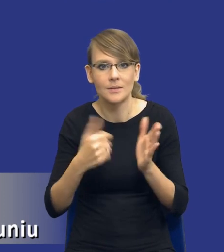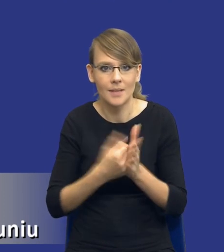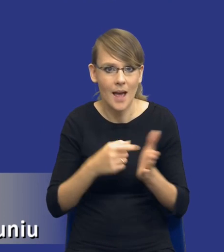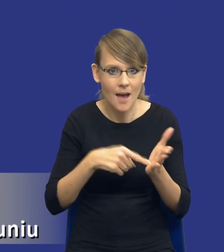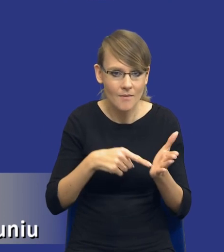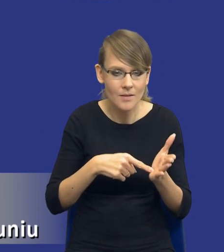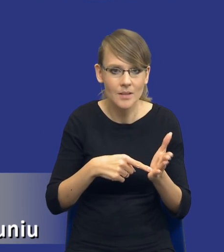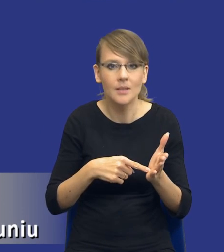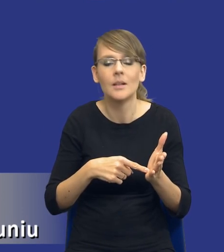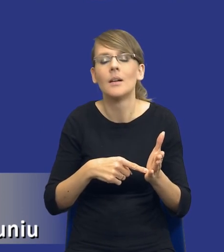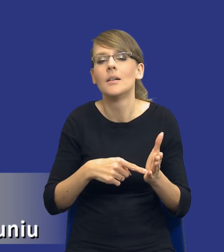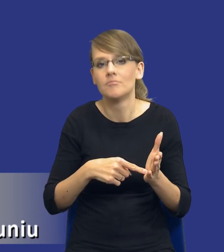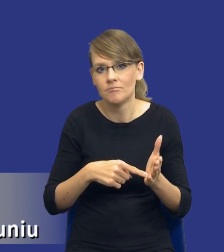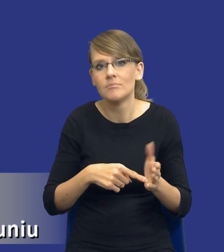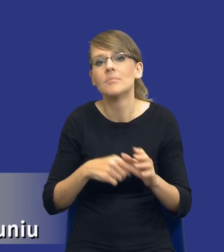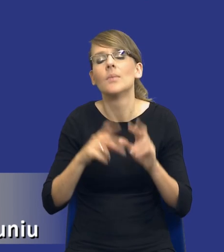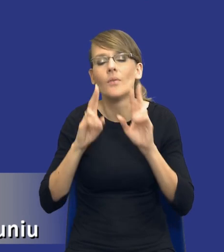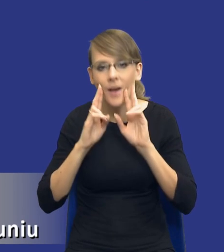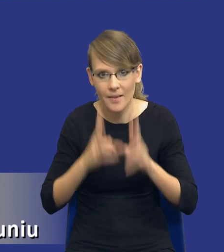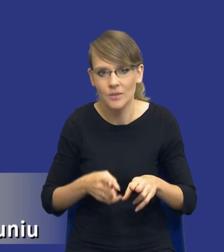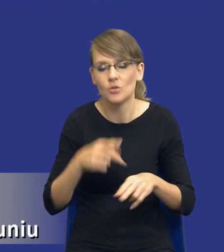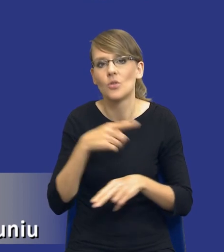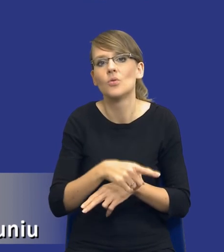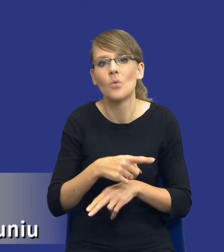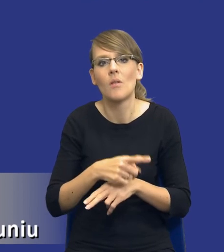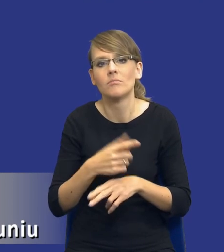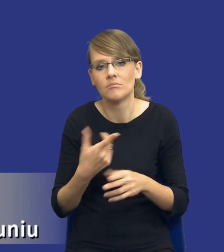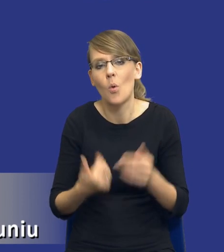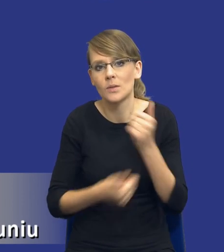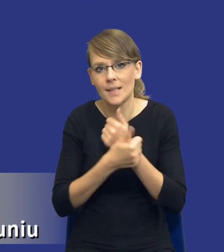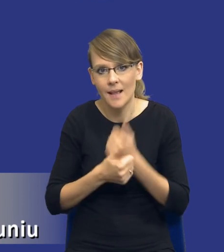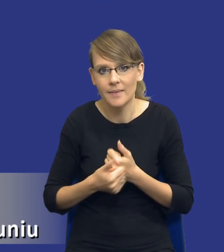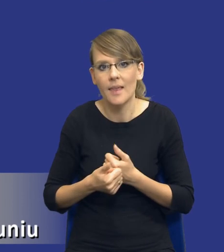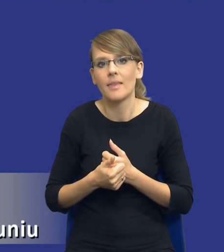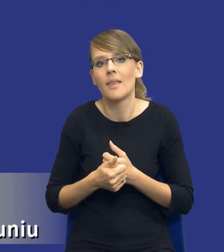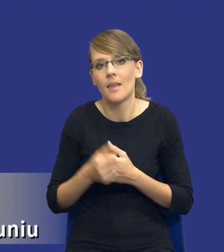rzeczywiście takie uzasadnienie wprowadzenia tej analizy ma sens.